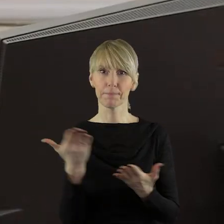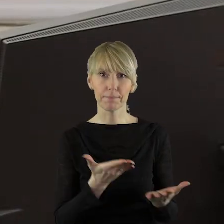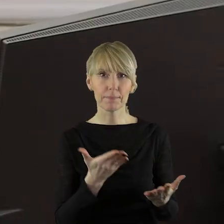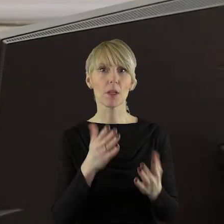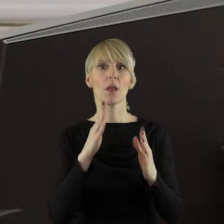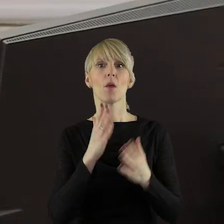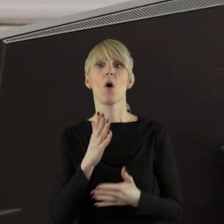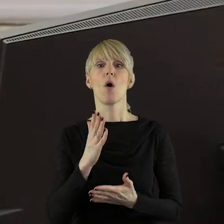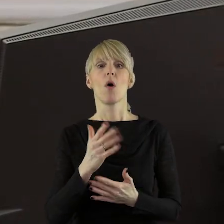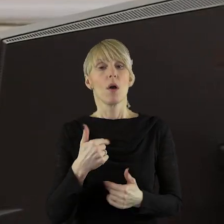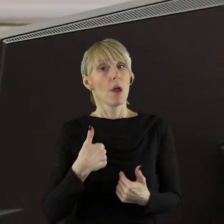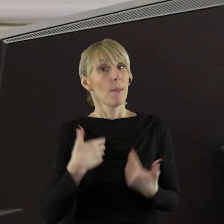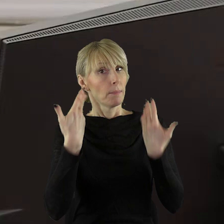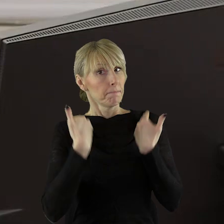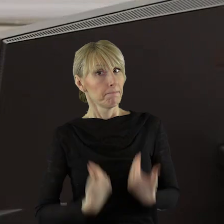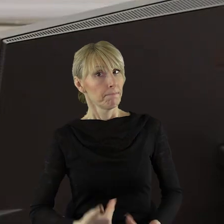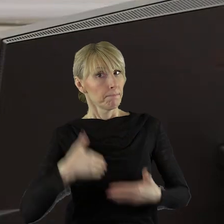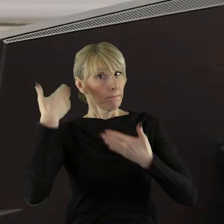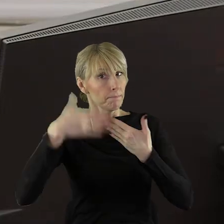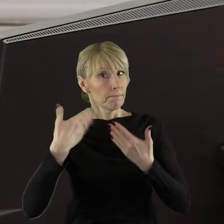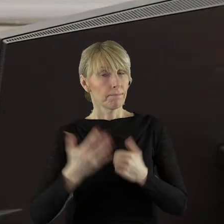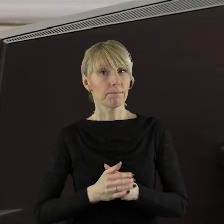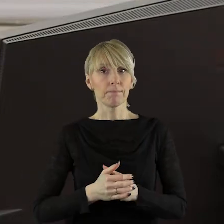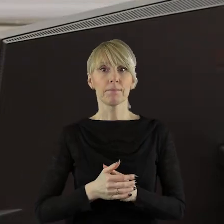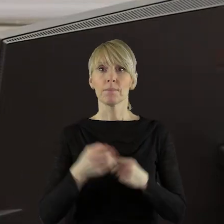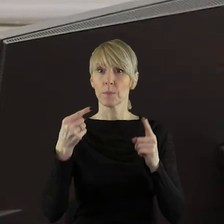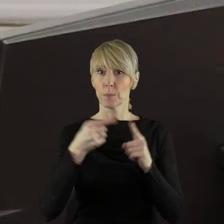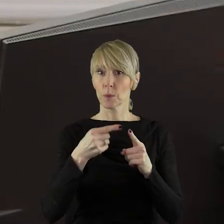Nie widzę. szanowni państwo, w takim razie ja bym chciała zabrać głos w tym punkcie.